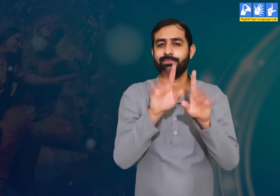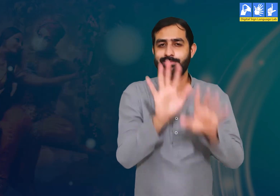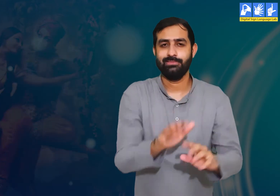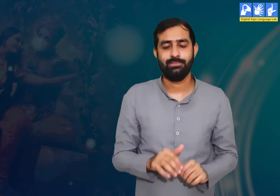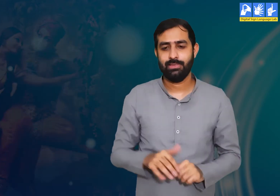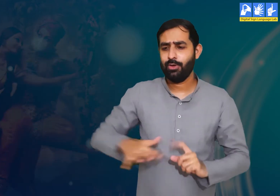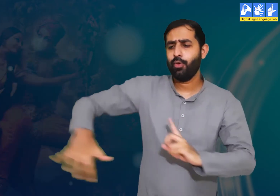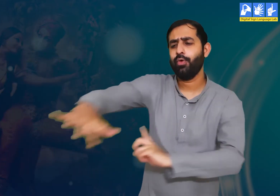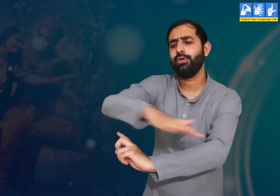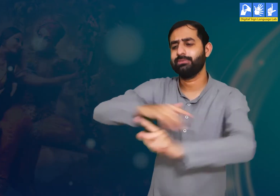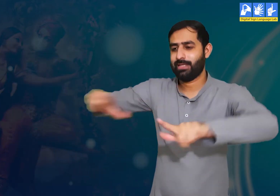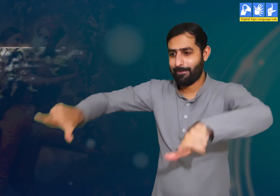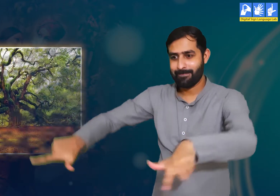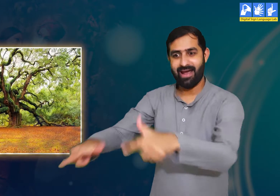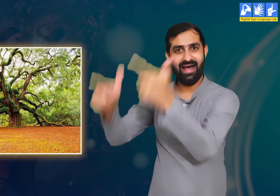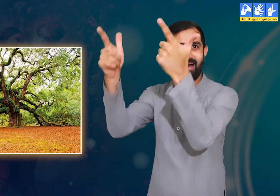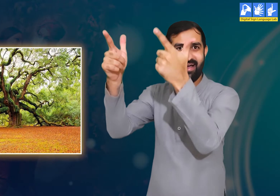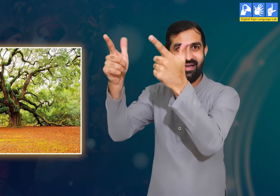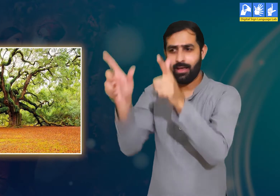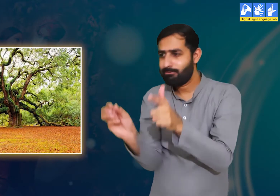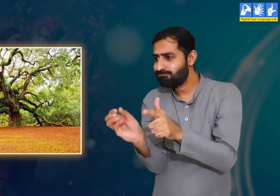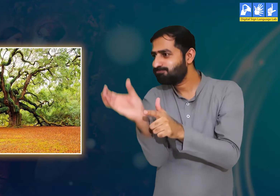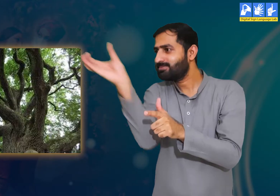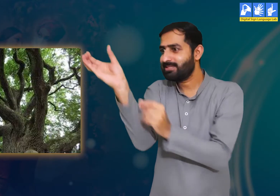वे उदाहरण देते हुए कहती हैं।